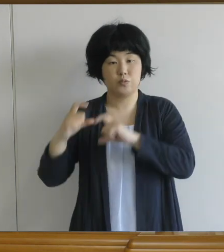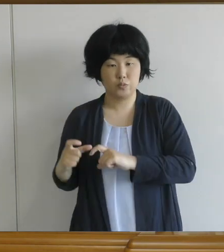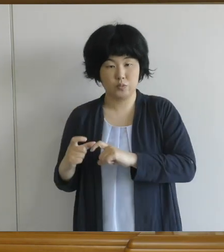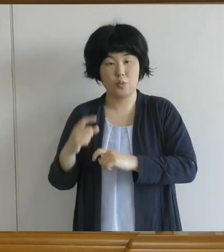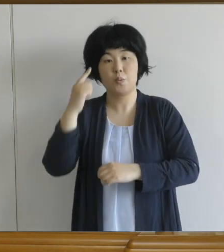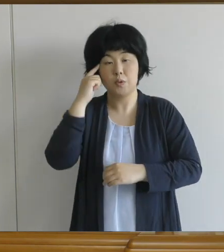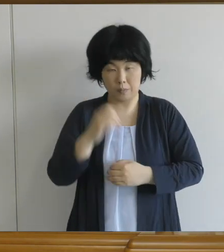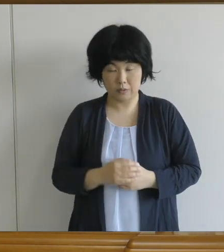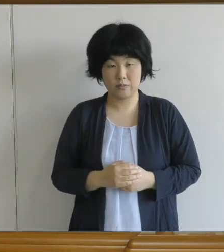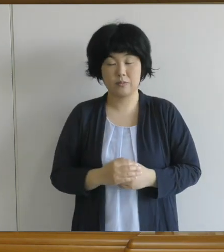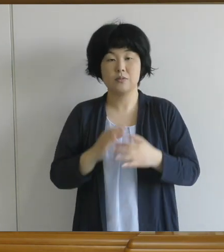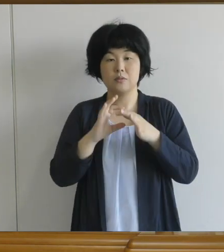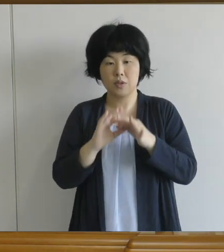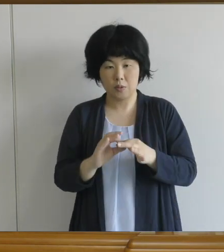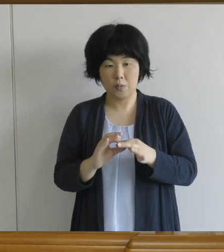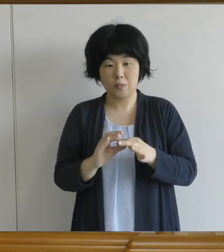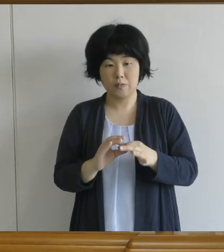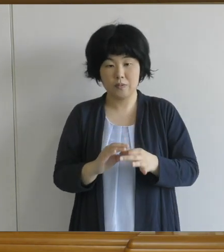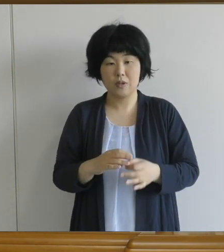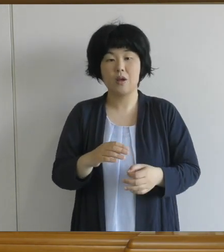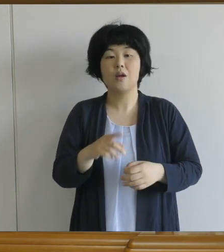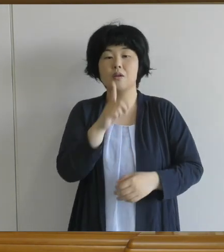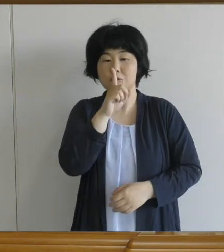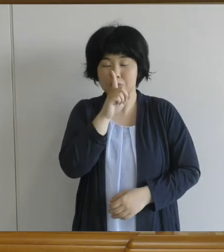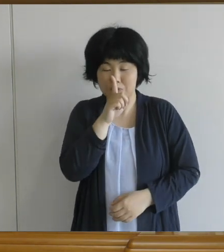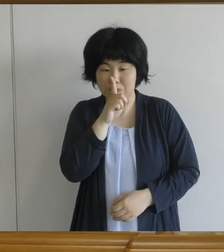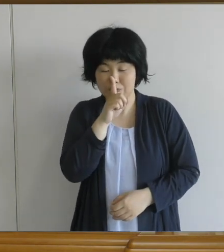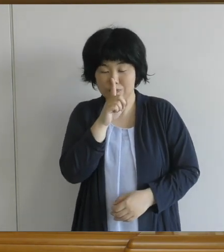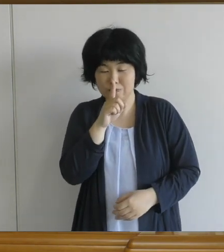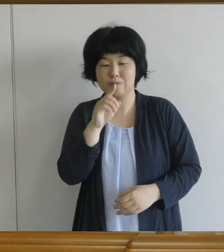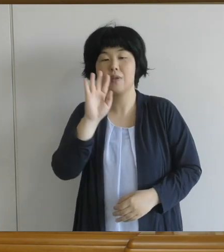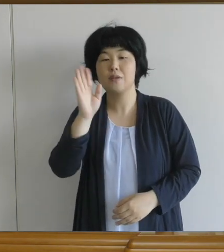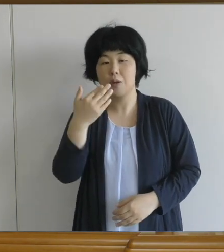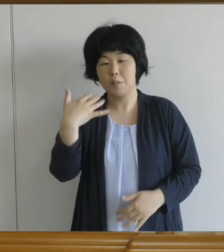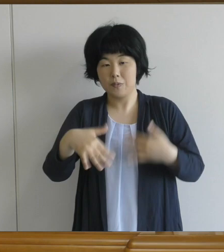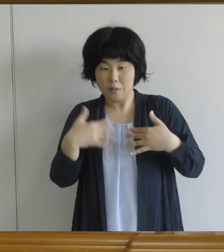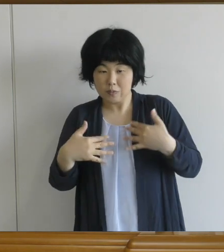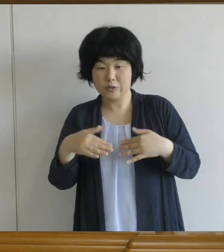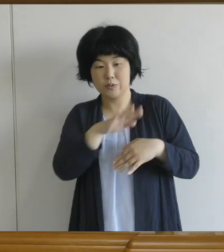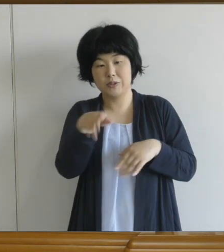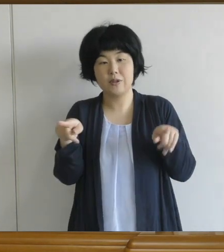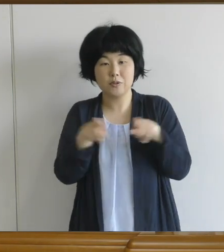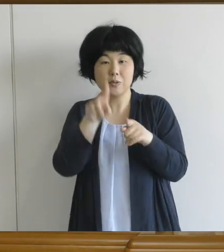ちょっと静かに、でも笑顔いっぱいで 食べていただきたいと思います。